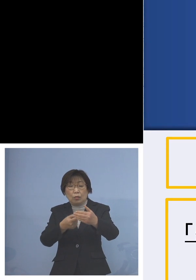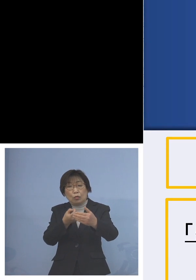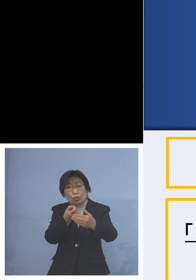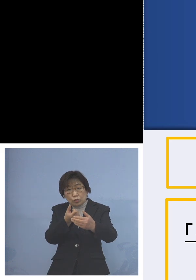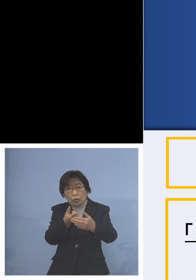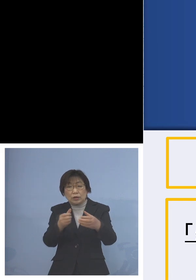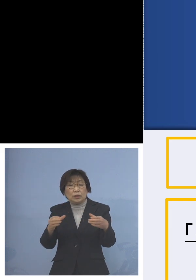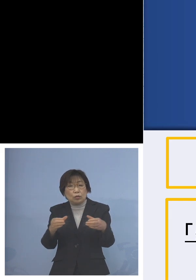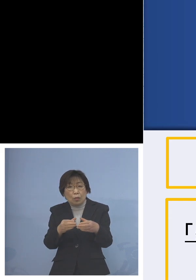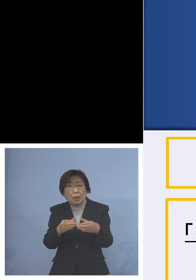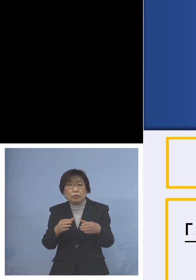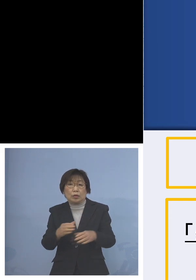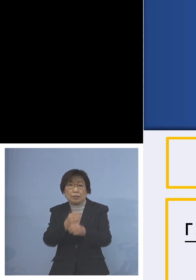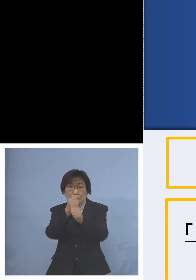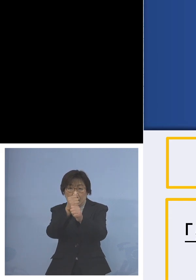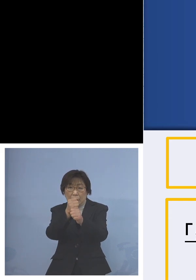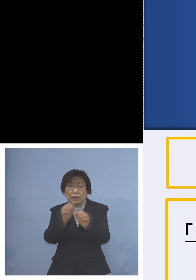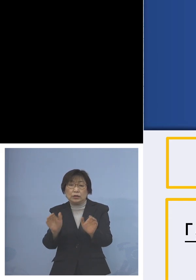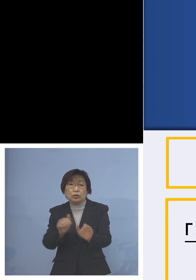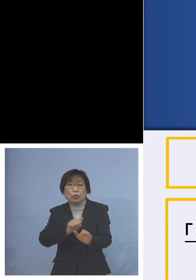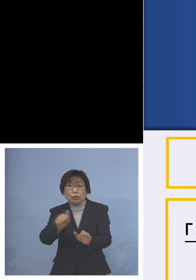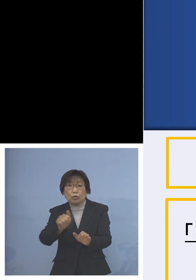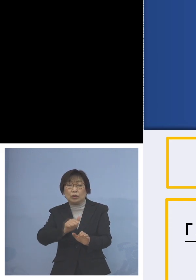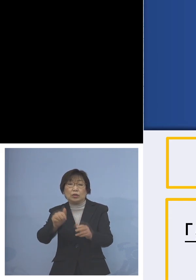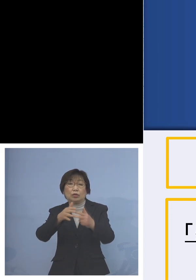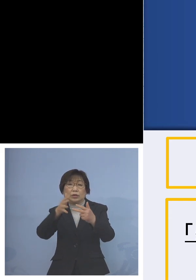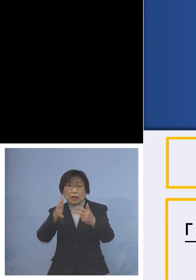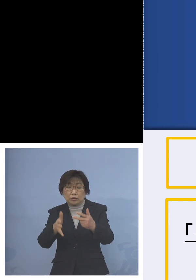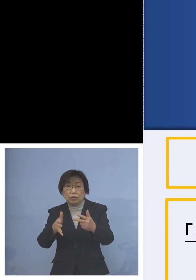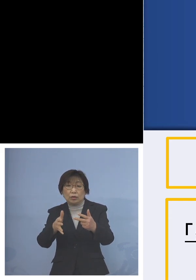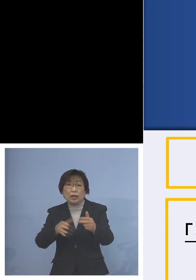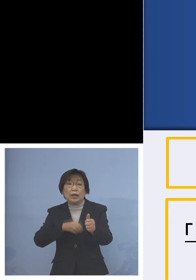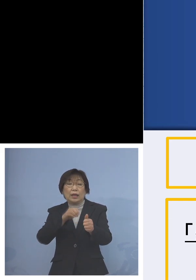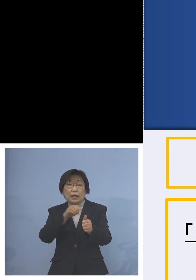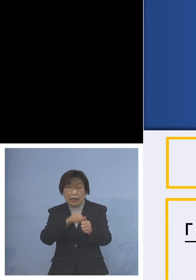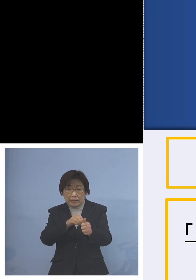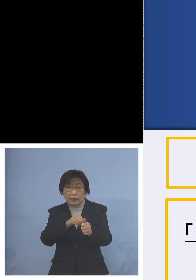児童等利用施設感染防止対策 集中取組期間